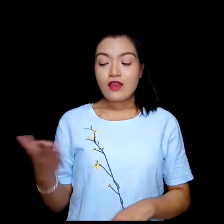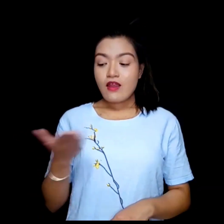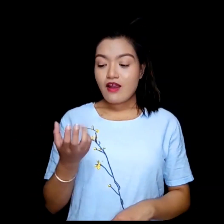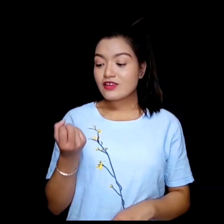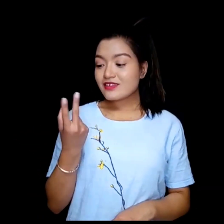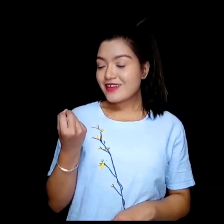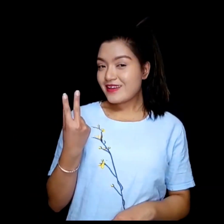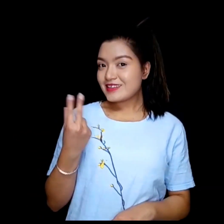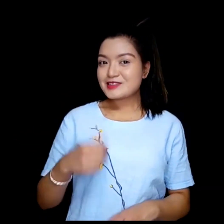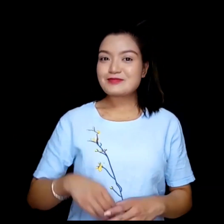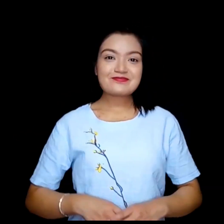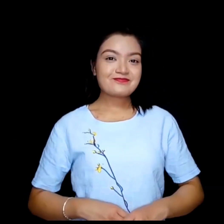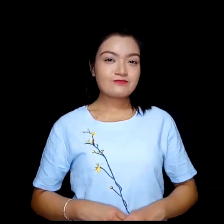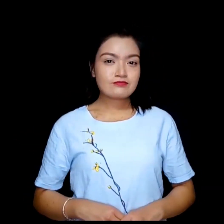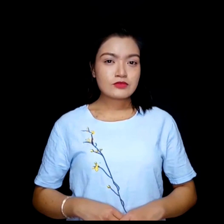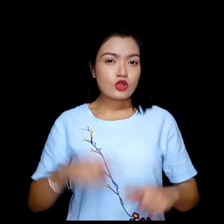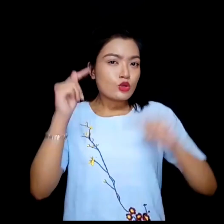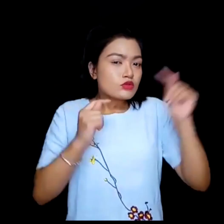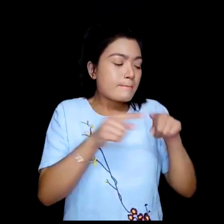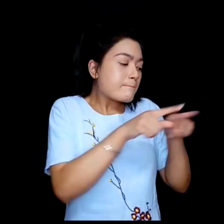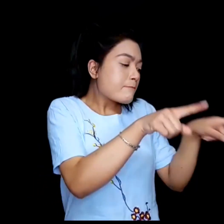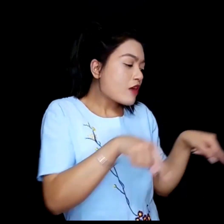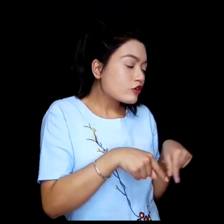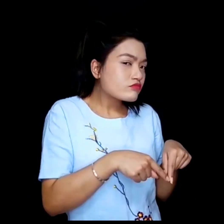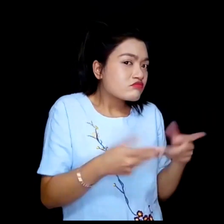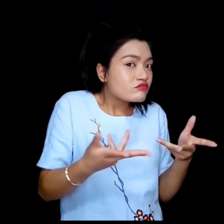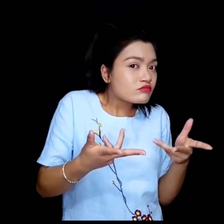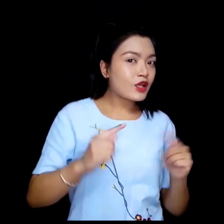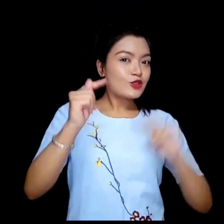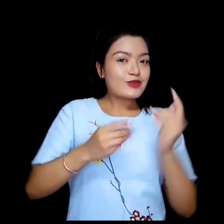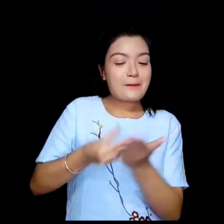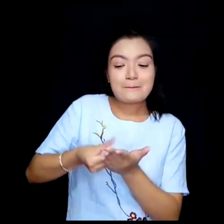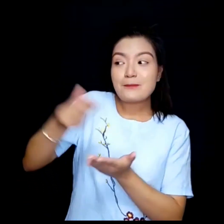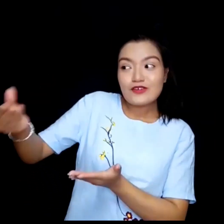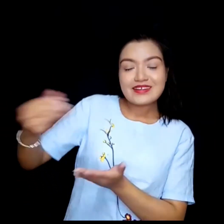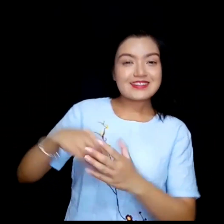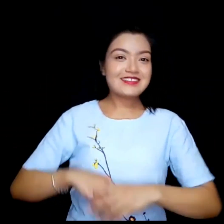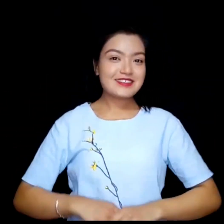Online. कुन platform/provider?